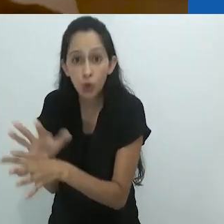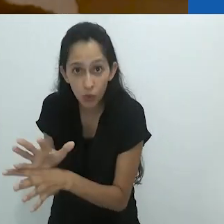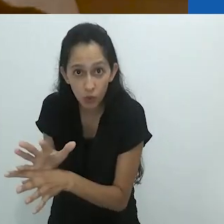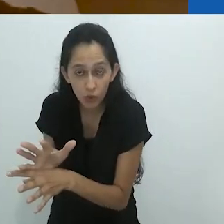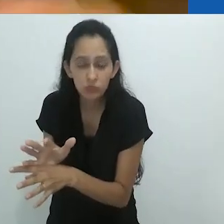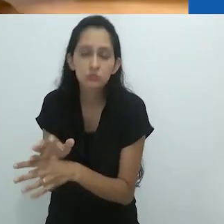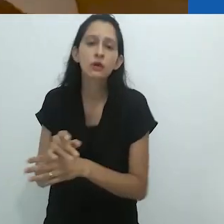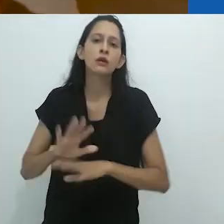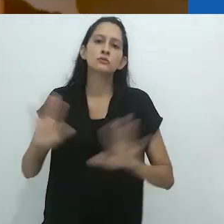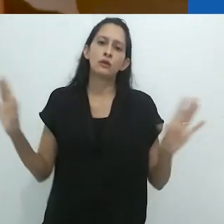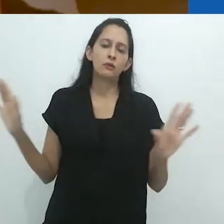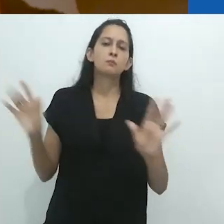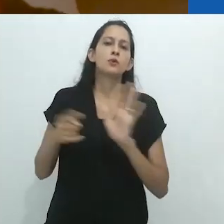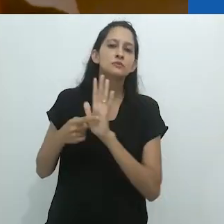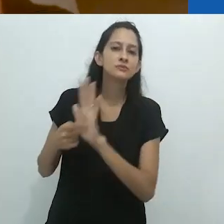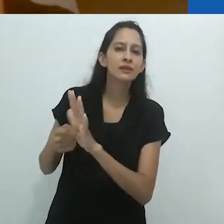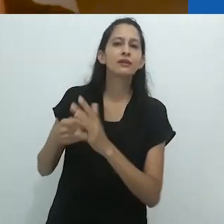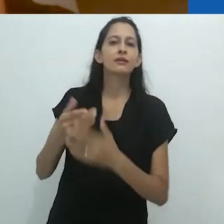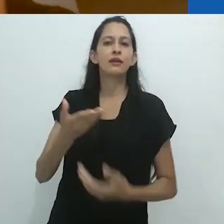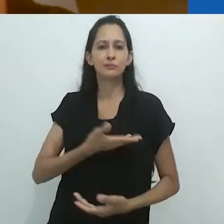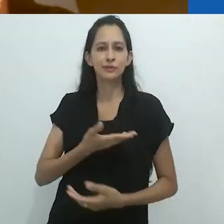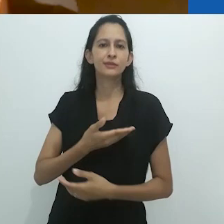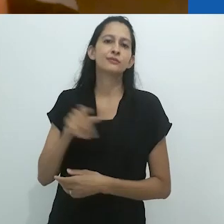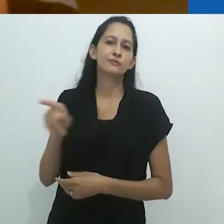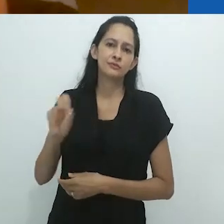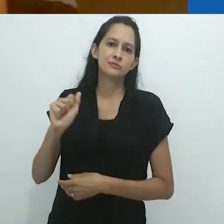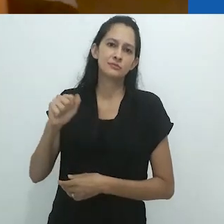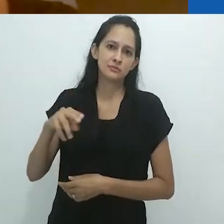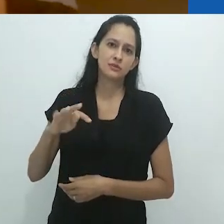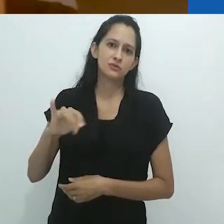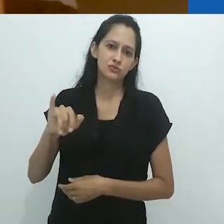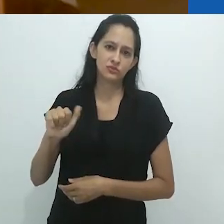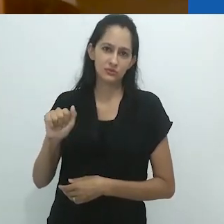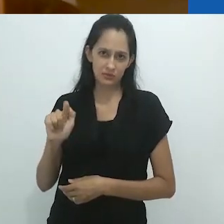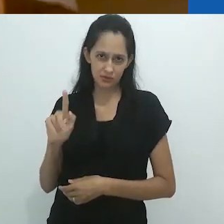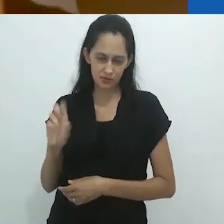apresentar a Santiago e ao seu assistente...